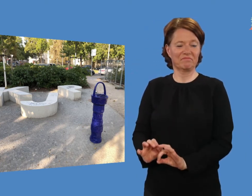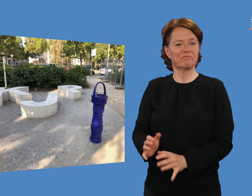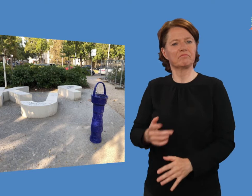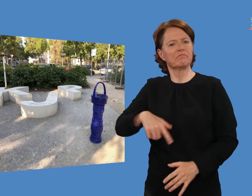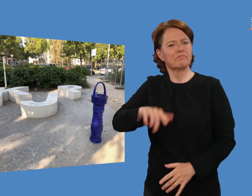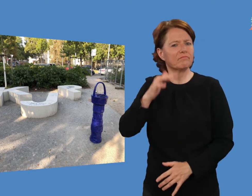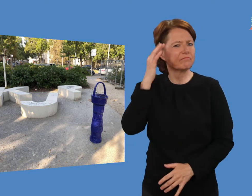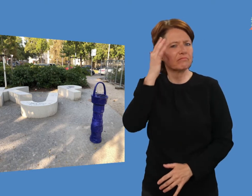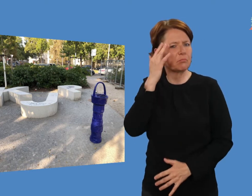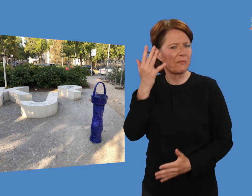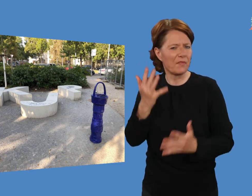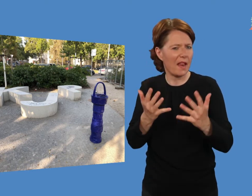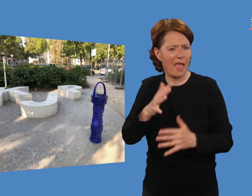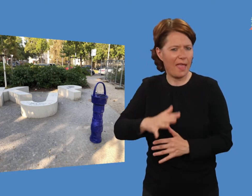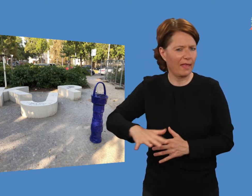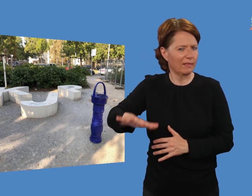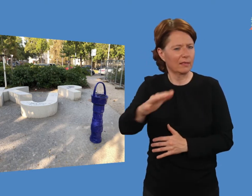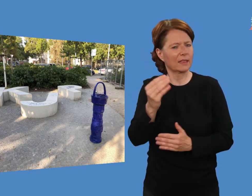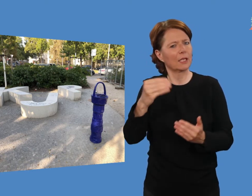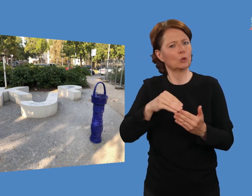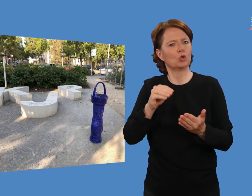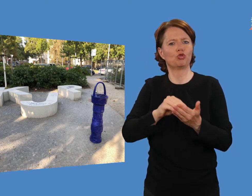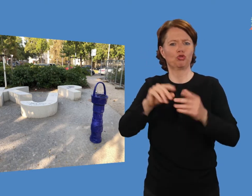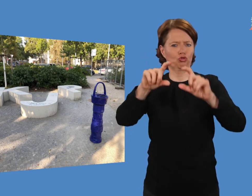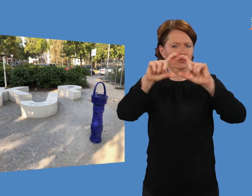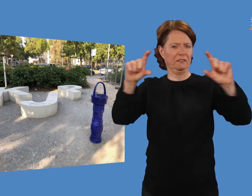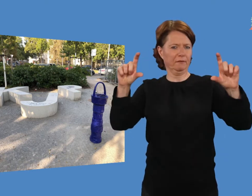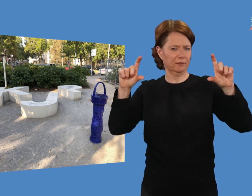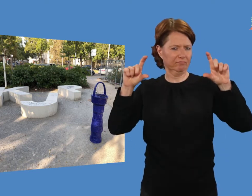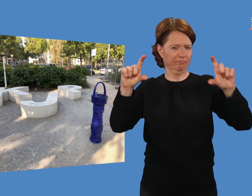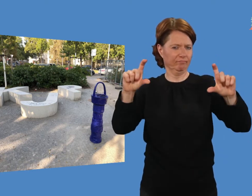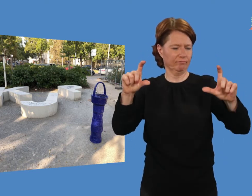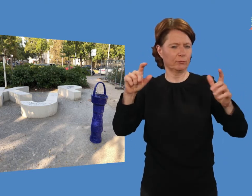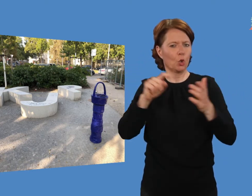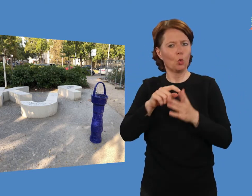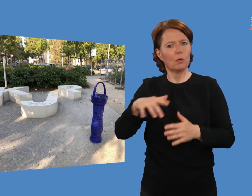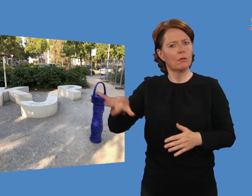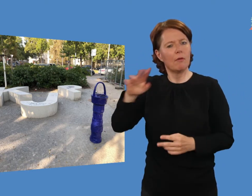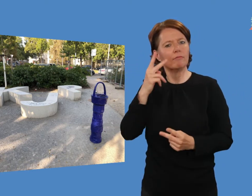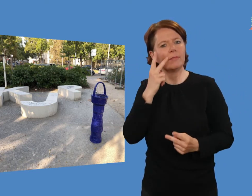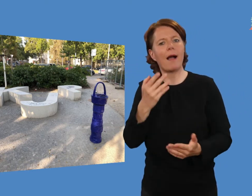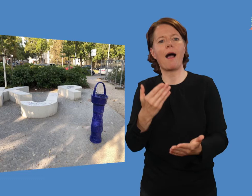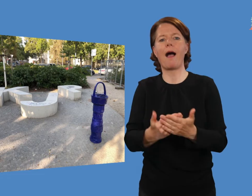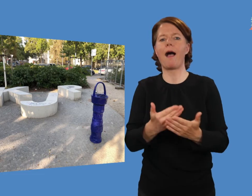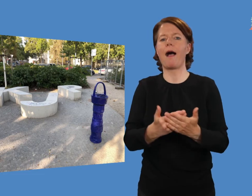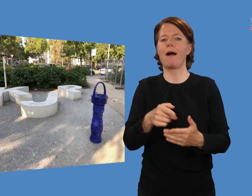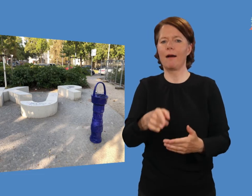Vielleicht braucht der Ort noch eine Beschriftung, damit jede/r weiß, dass